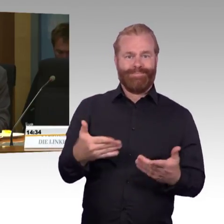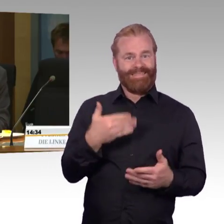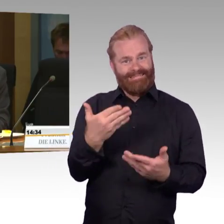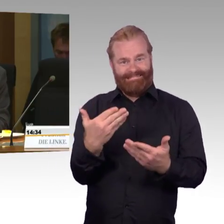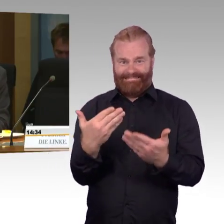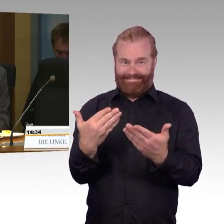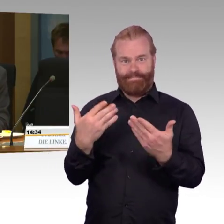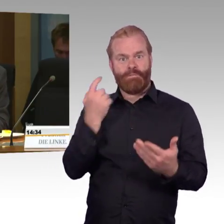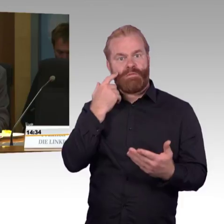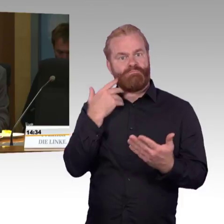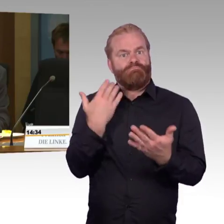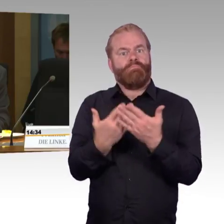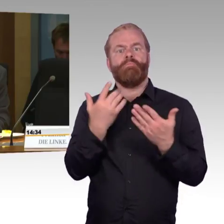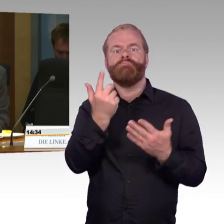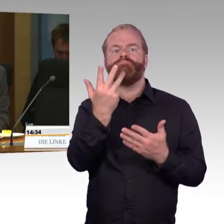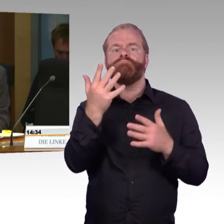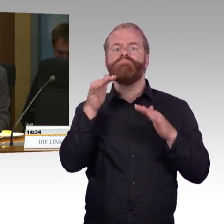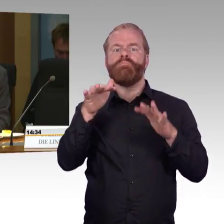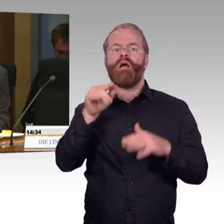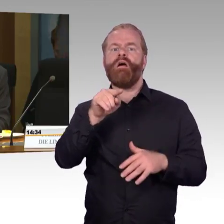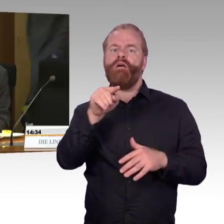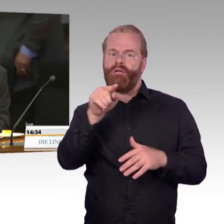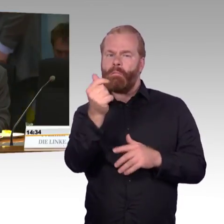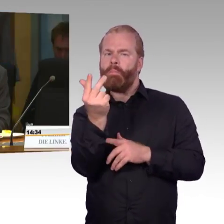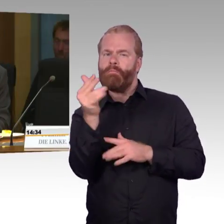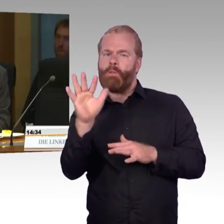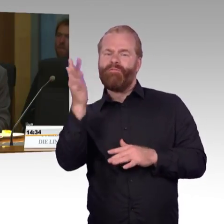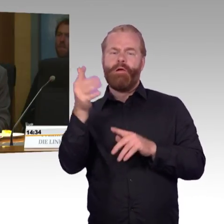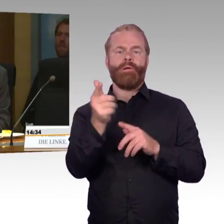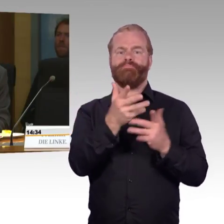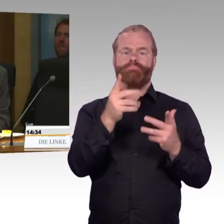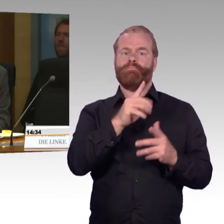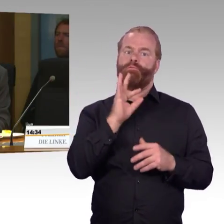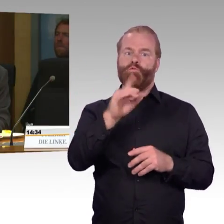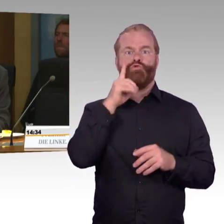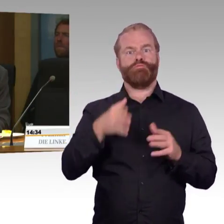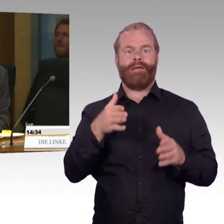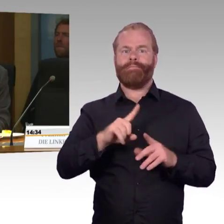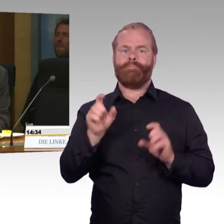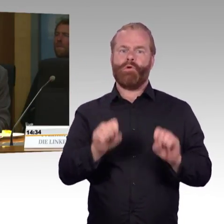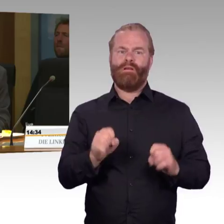Wird es selbstständig bedienbare Hublifte geben, oder welche anderen Lösungen planen Sie?